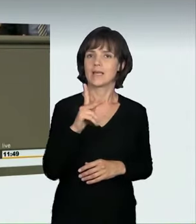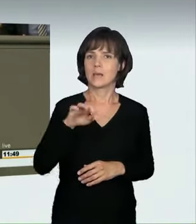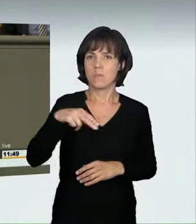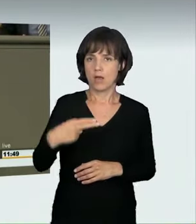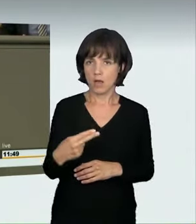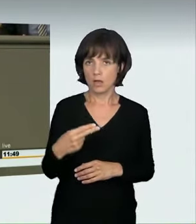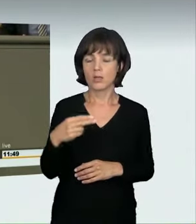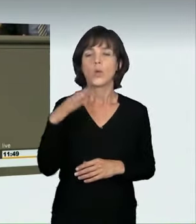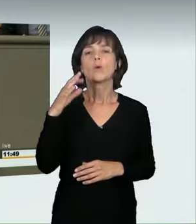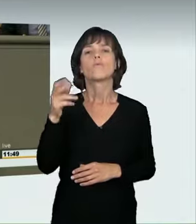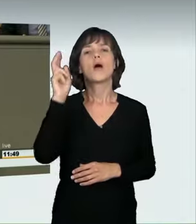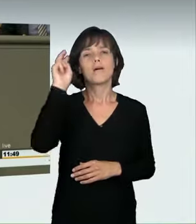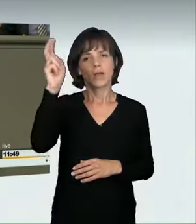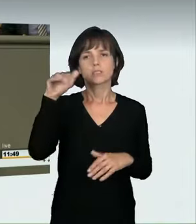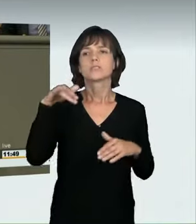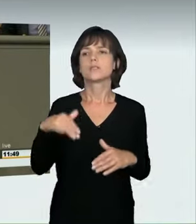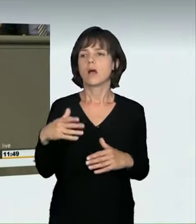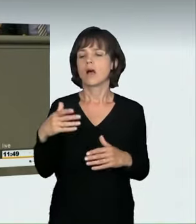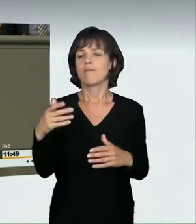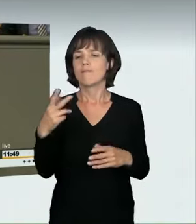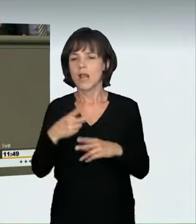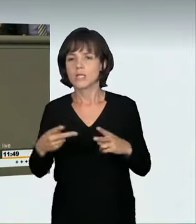leicht verletzt werden. Dabei geht es um Schürfungen, Stauchungen,